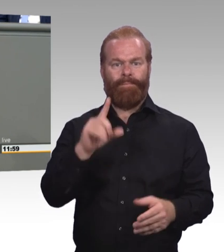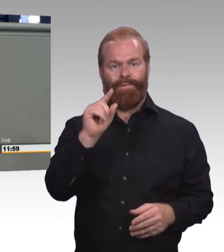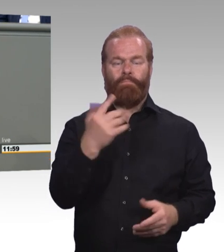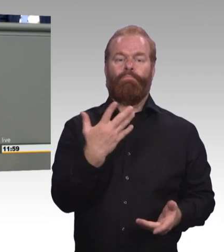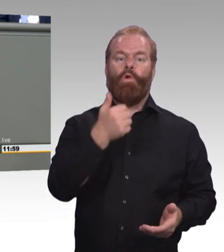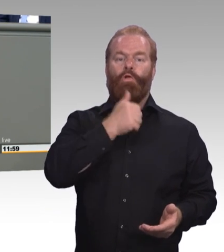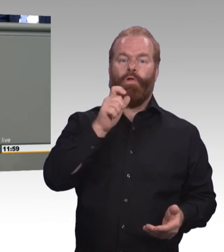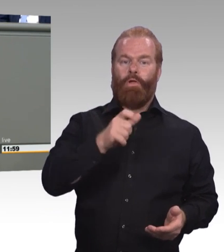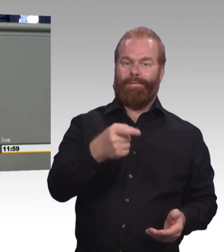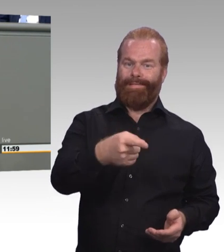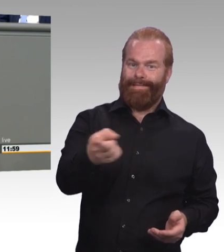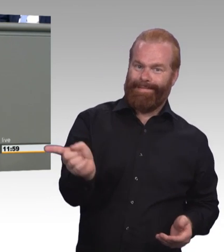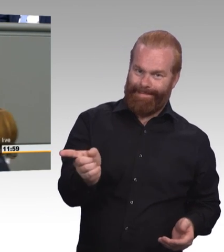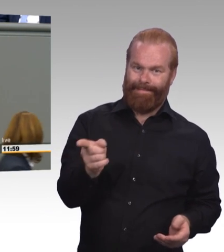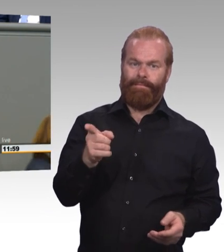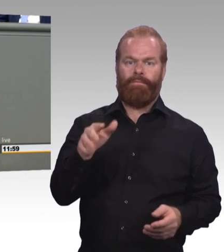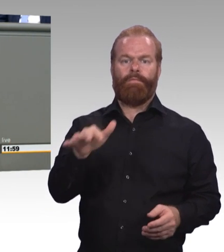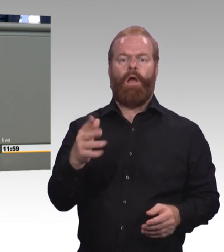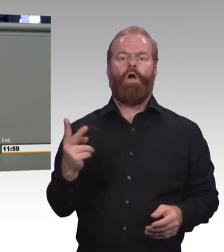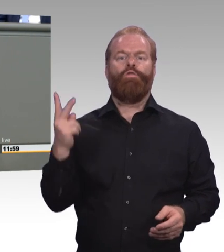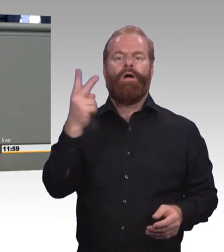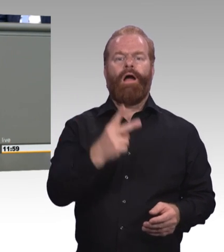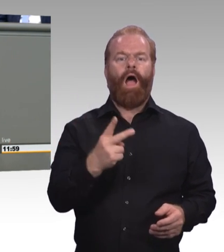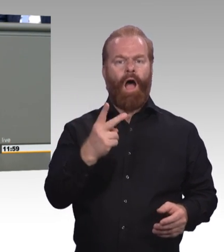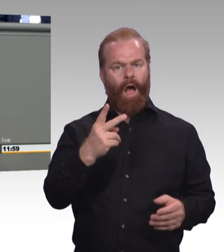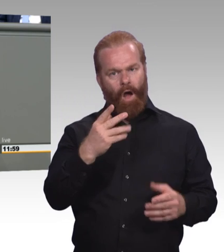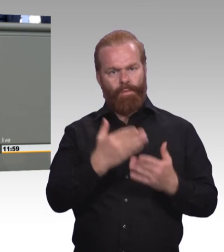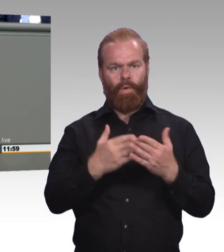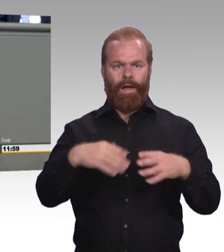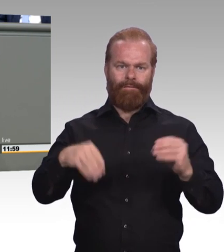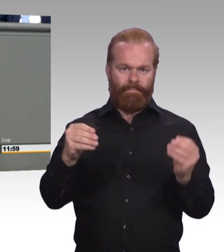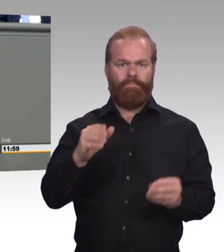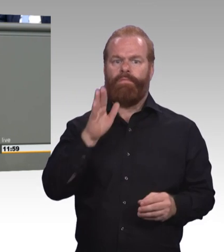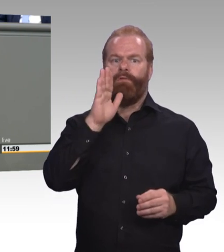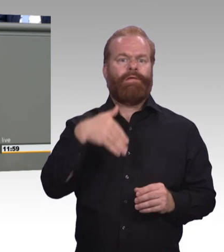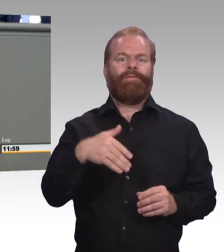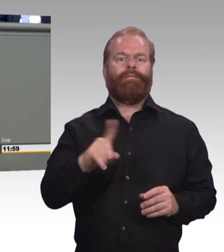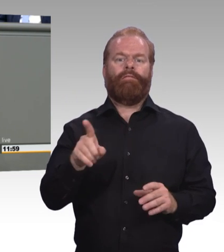weder durch die Bundesagentur für Arbeit, noch durch das ausbildende Unternehmen. Wir brauchen ein Recht darauf,